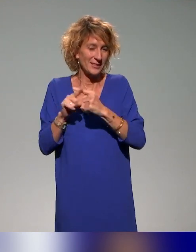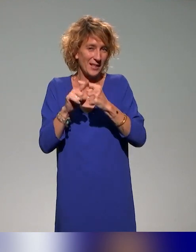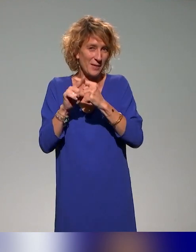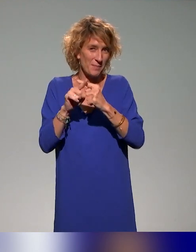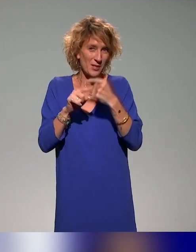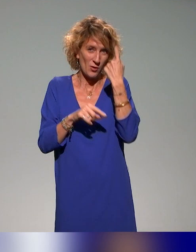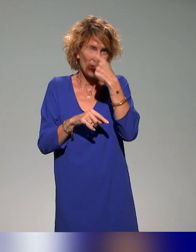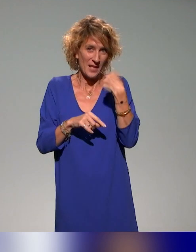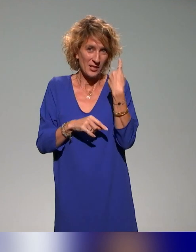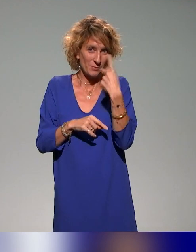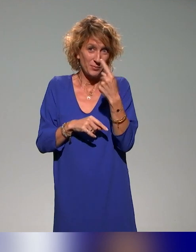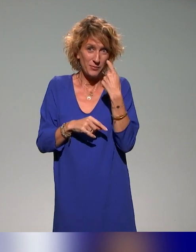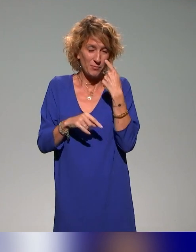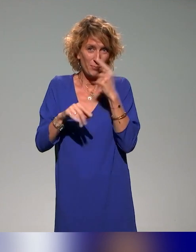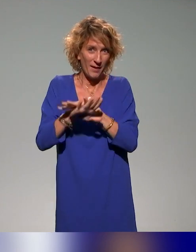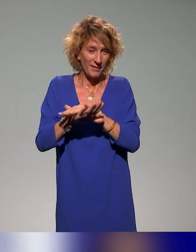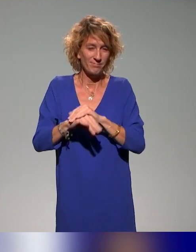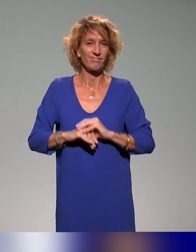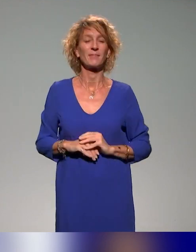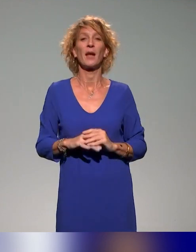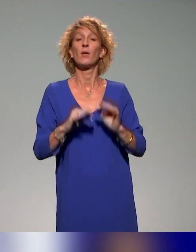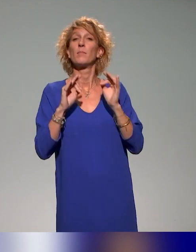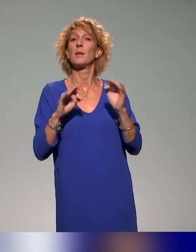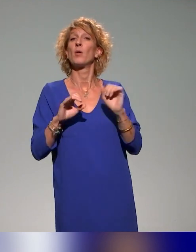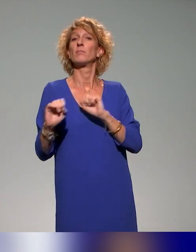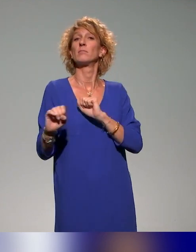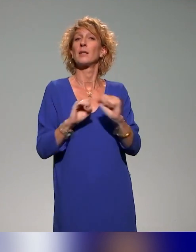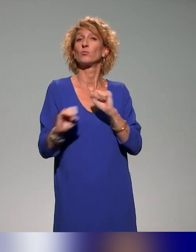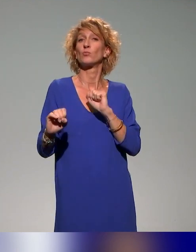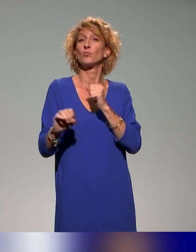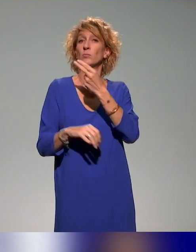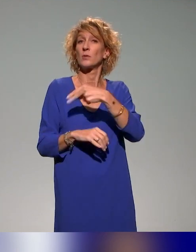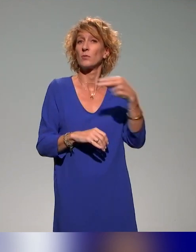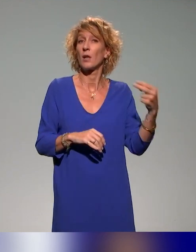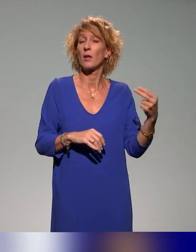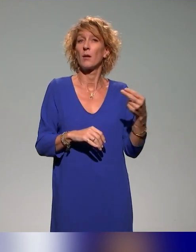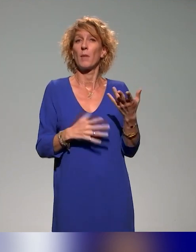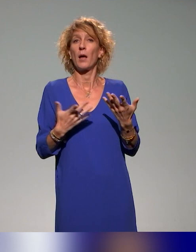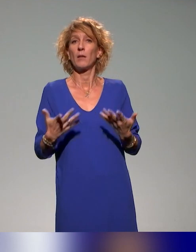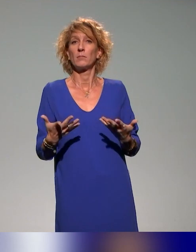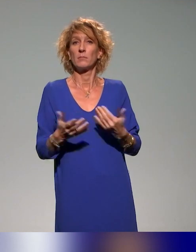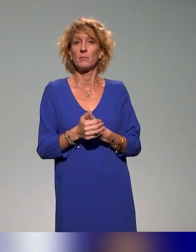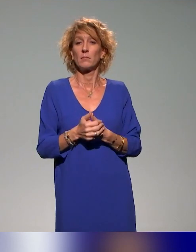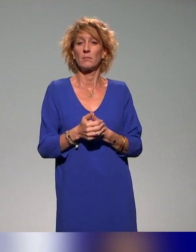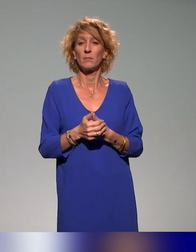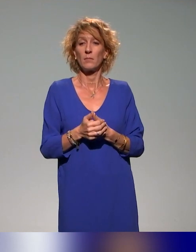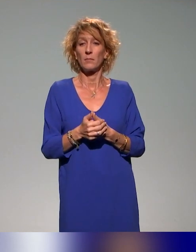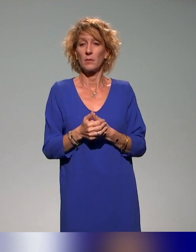Au niveau des actions nationales, au niveau de l'IFE en tout cas,